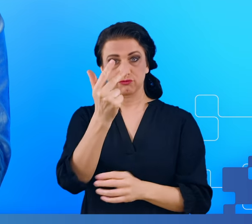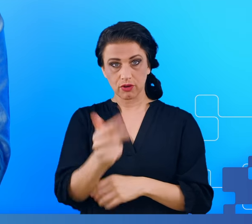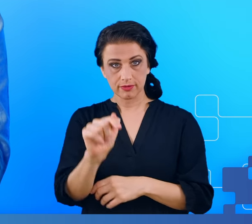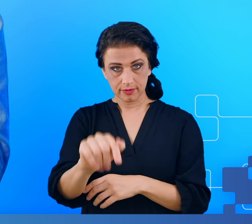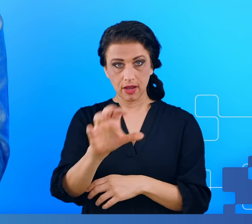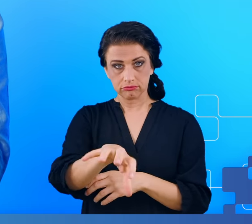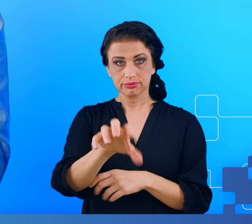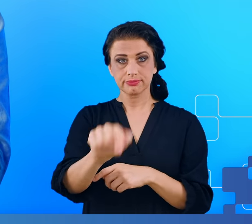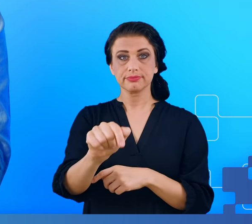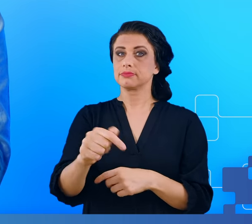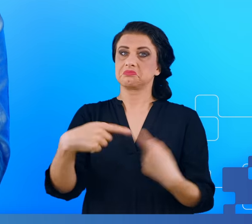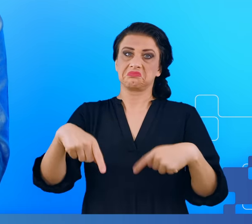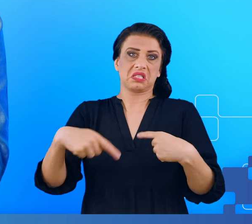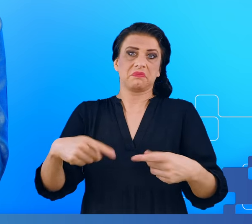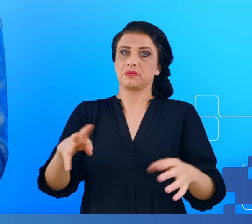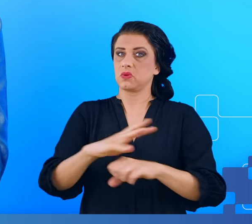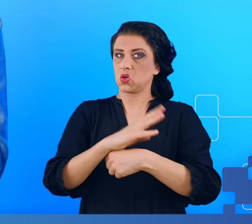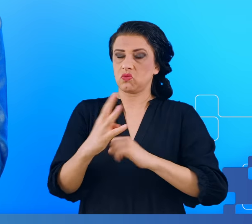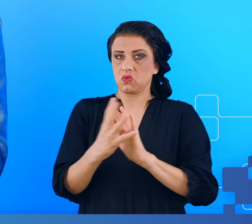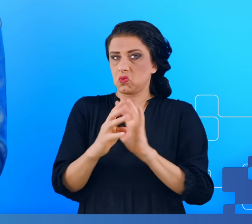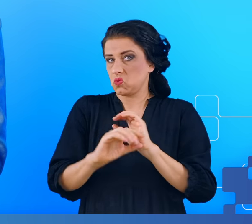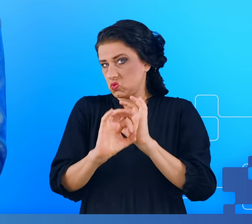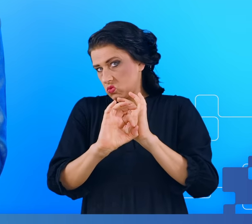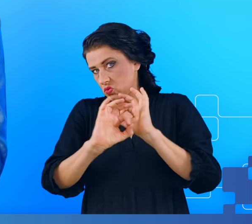wiedzy i woli nigdy na COVID nie chorowały, a jeśli to się stało,